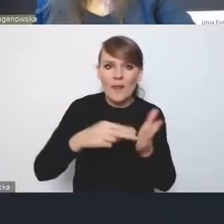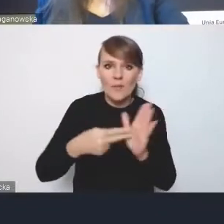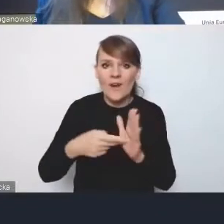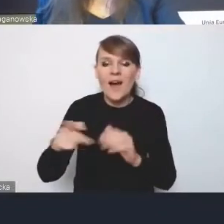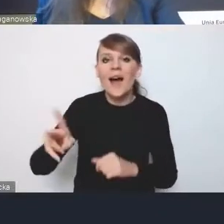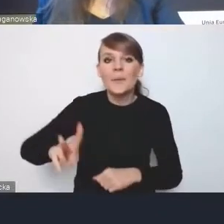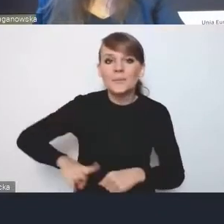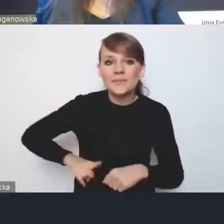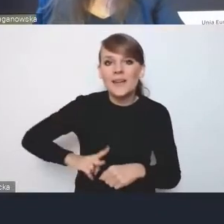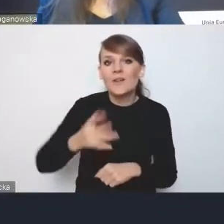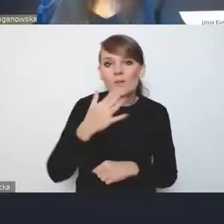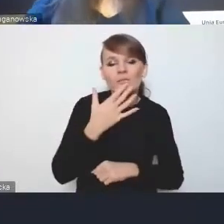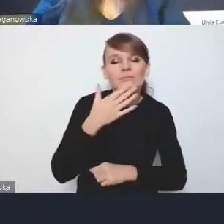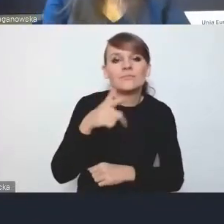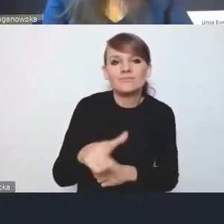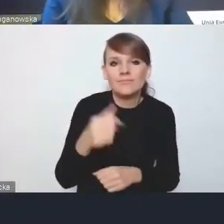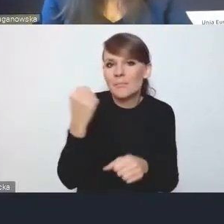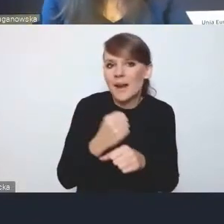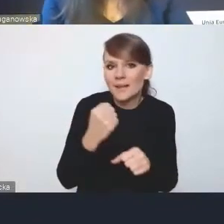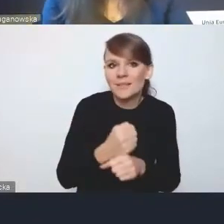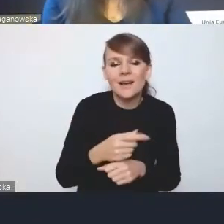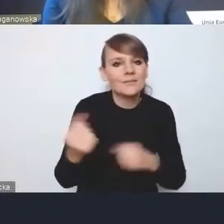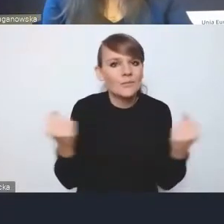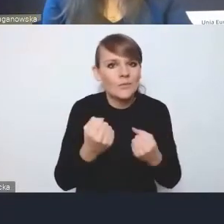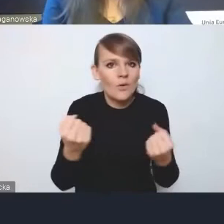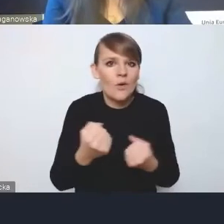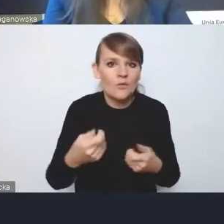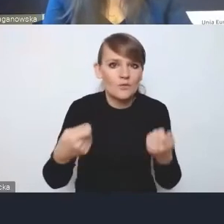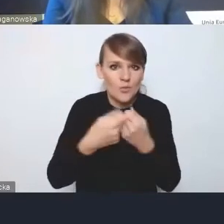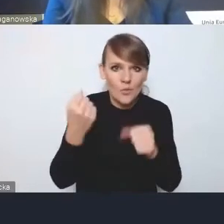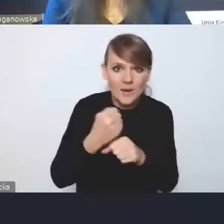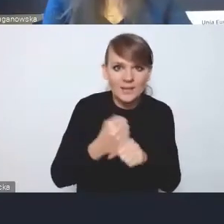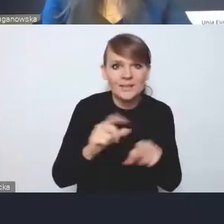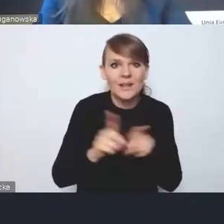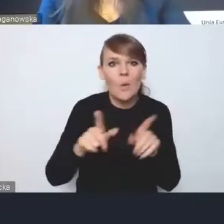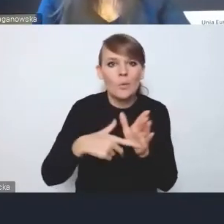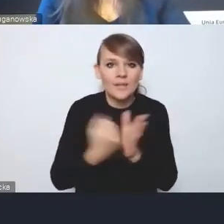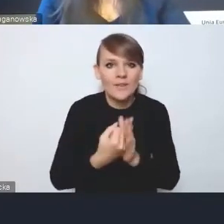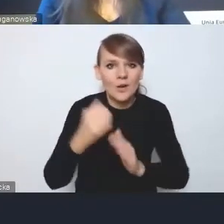nad właśnie wzmacnianiem współpracy w MOF-ach i ustawą o zrównoważonym rozwoju miast.